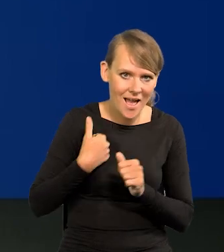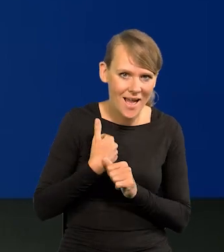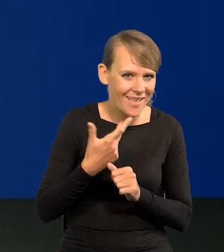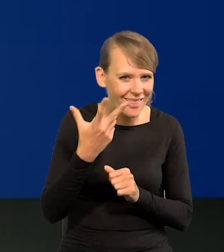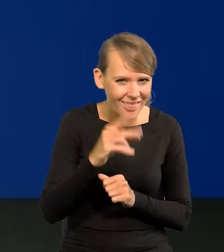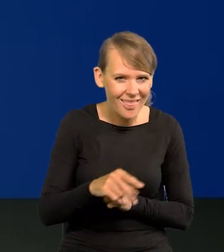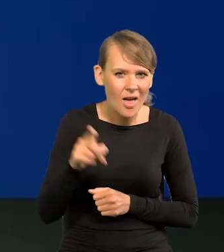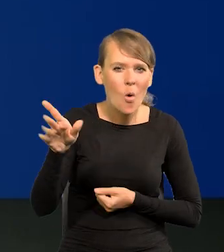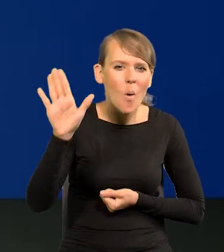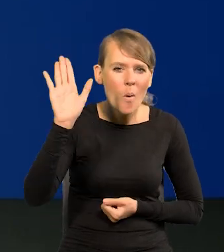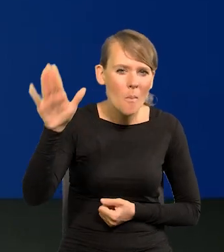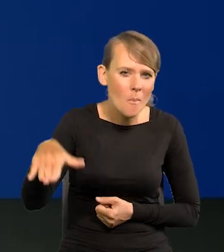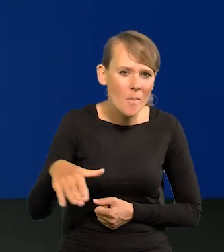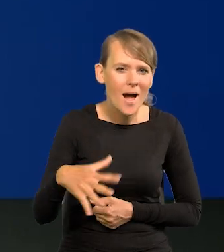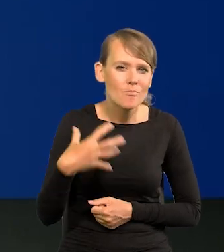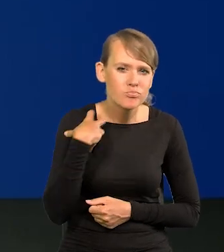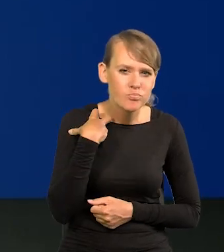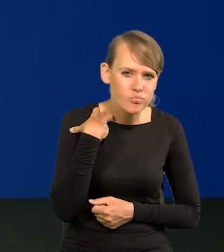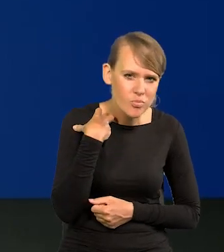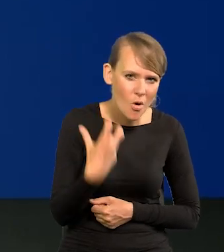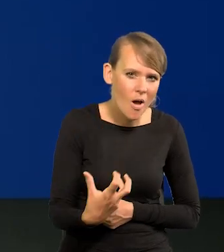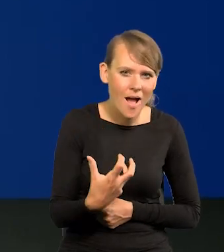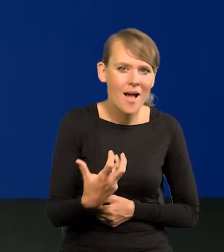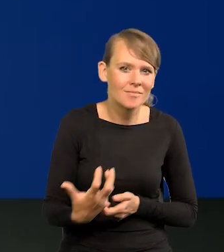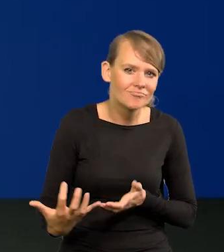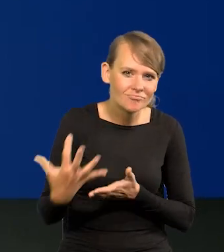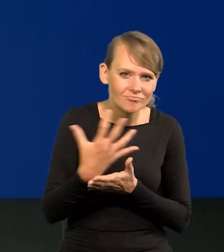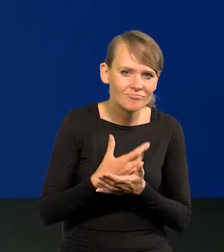Tam są nagromadzone bogactwa, zasoby z kilkuset lat.